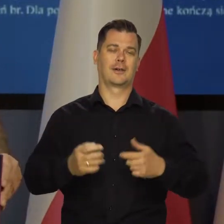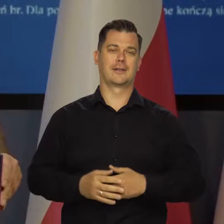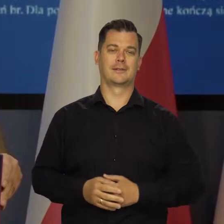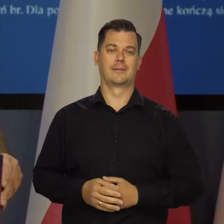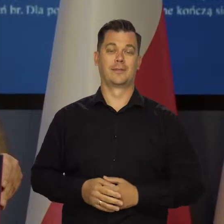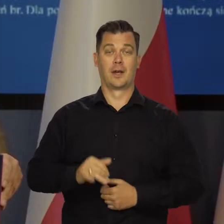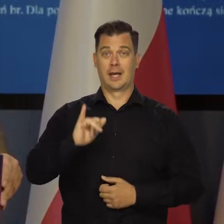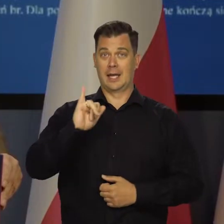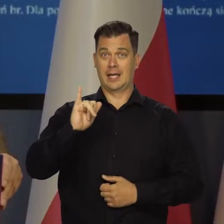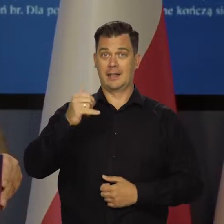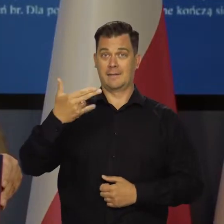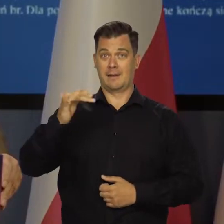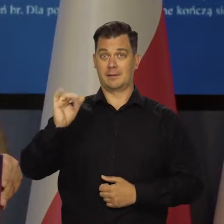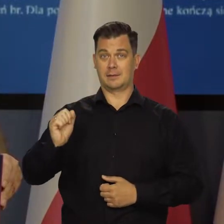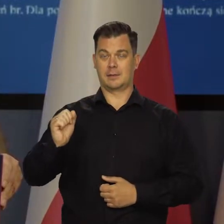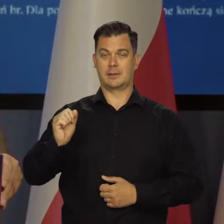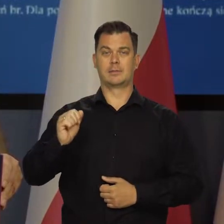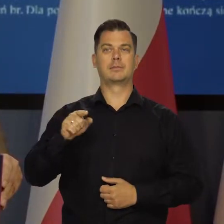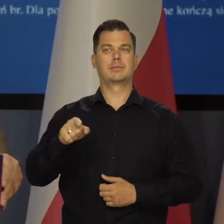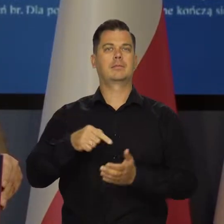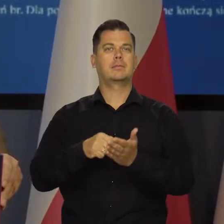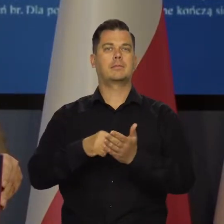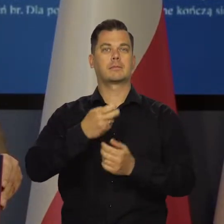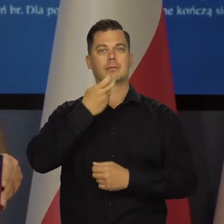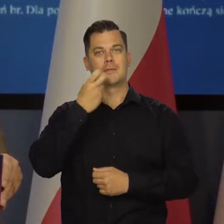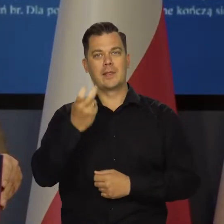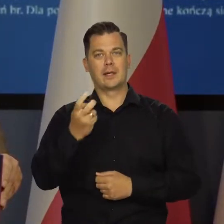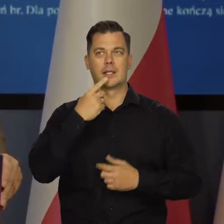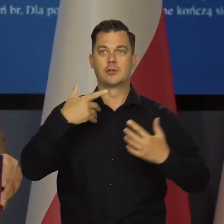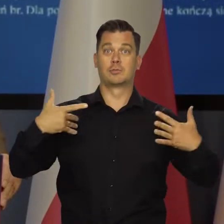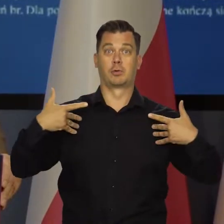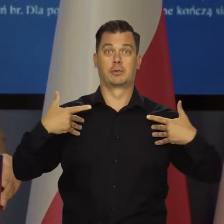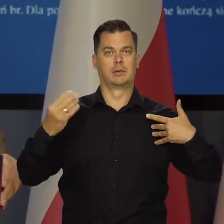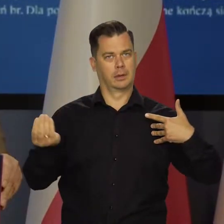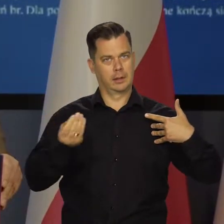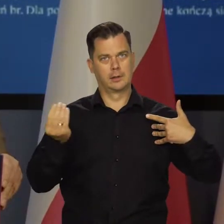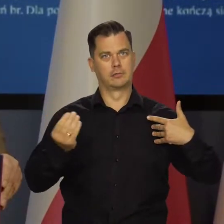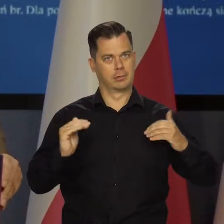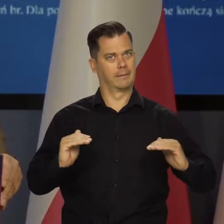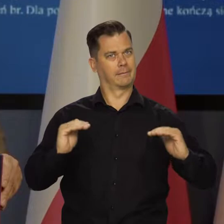Tutaj inflacja po wyłączeniu cen energii i żywności nadal się podnosi,